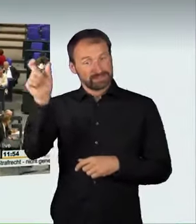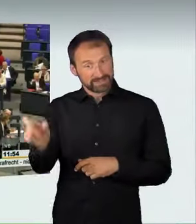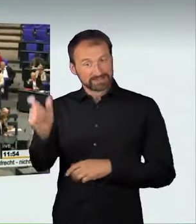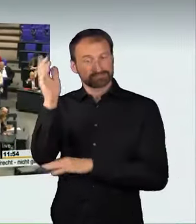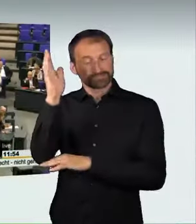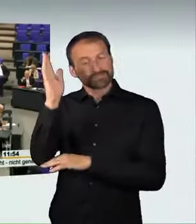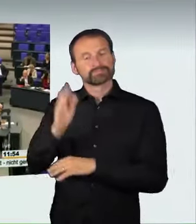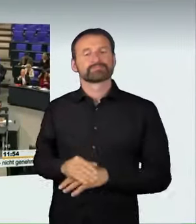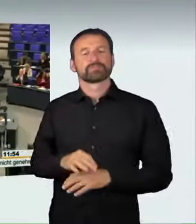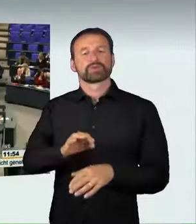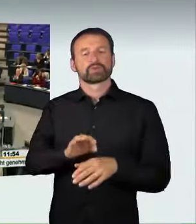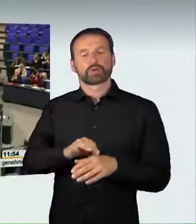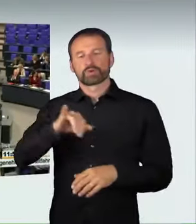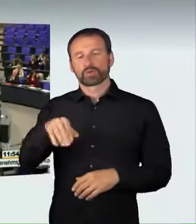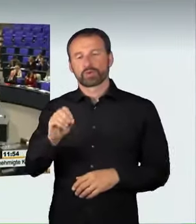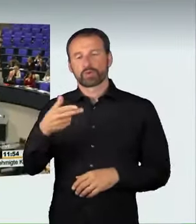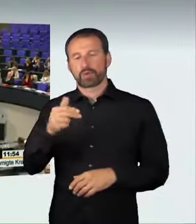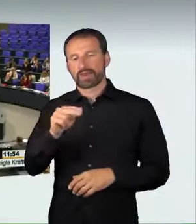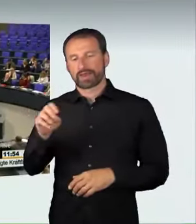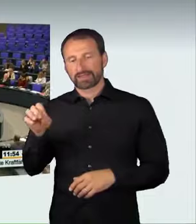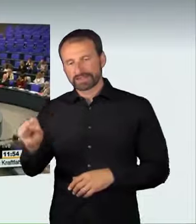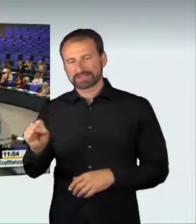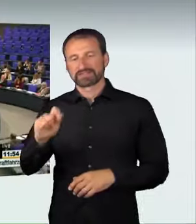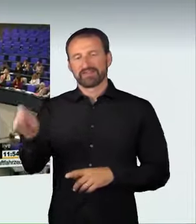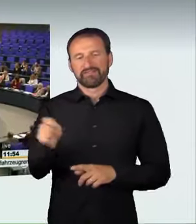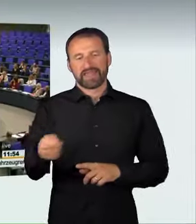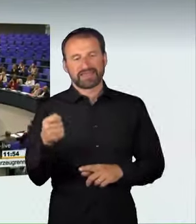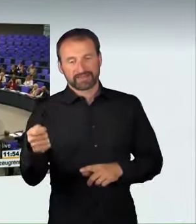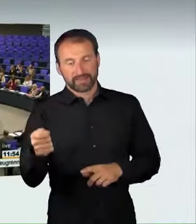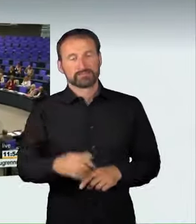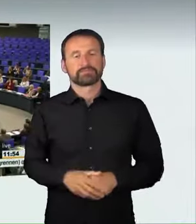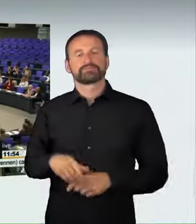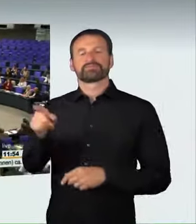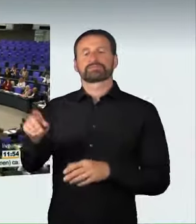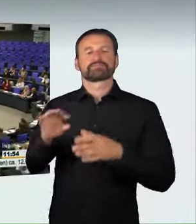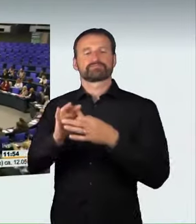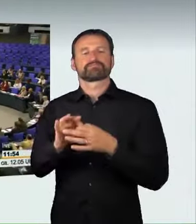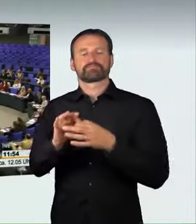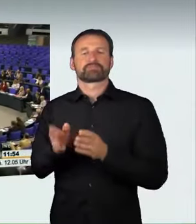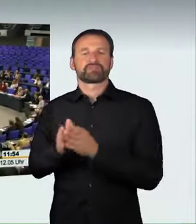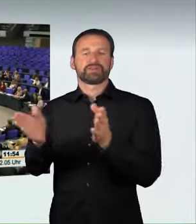(Sprecherwechsel): Frau Präsidentin! Liebe Kolleginnen und Kollegen! Liebe Zuschauerinnen und Zuschauer! Leider haben sich in letzter Zeit